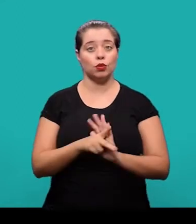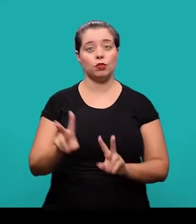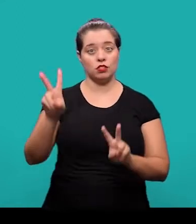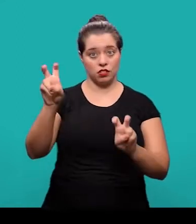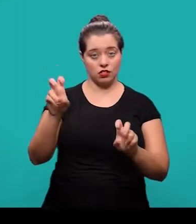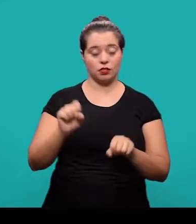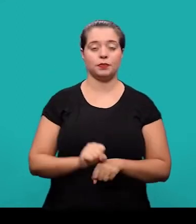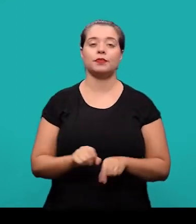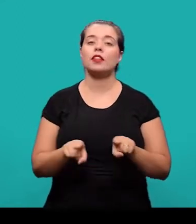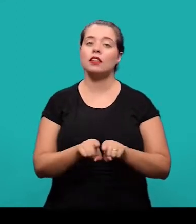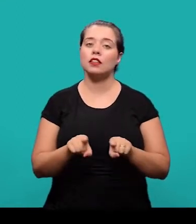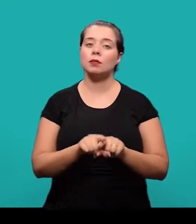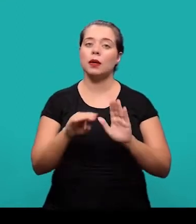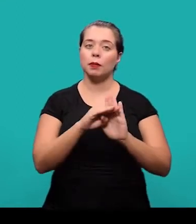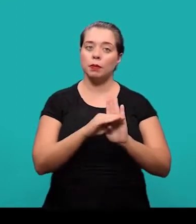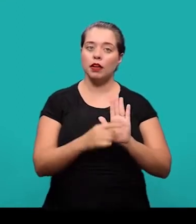e a norma de apresentação tabular do IBGE.